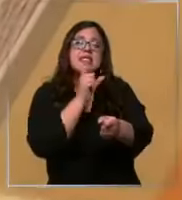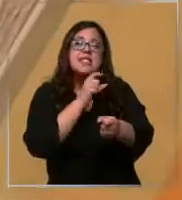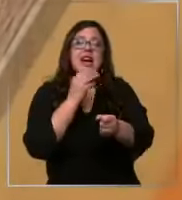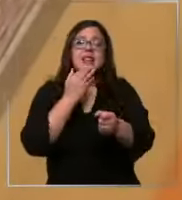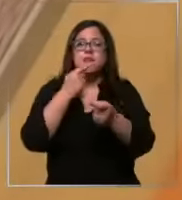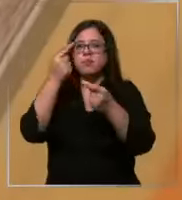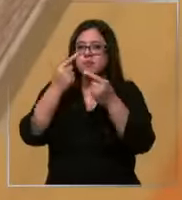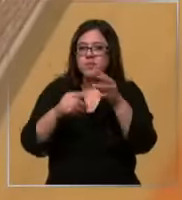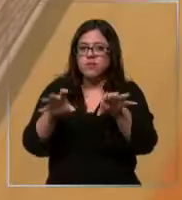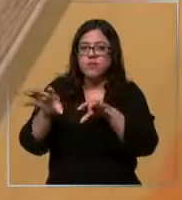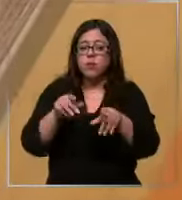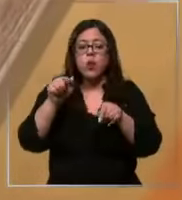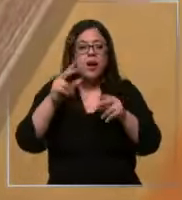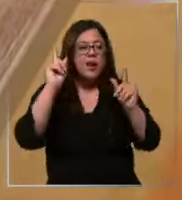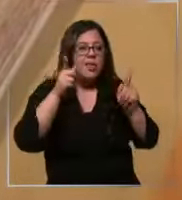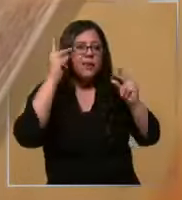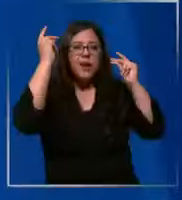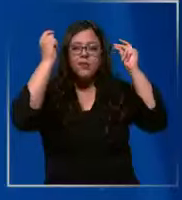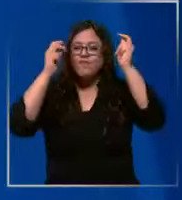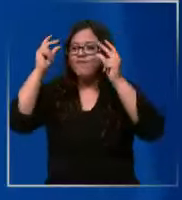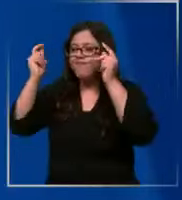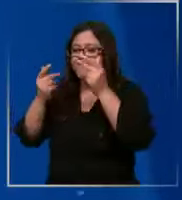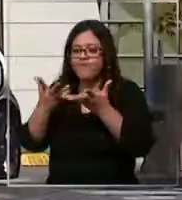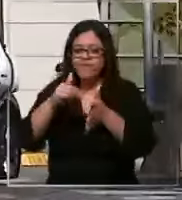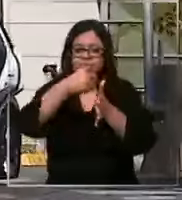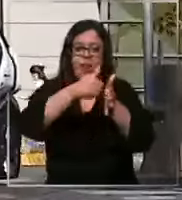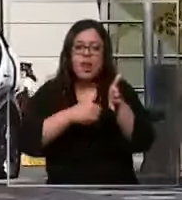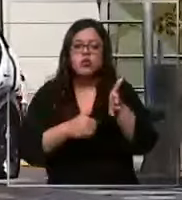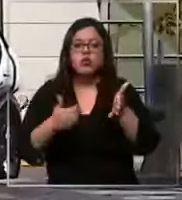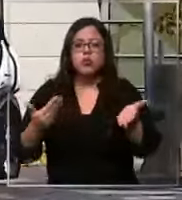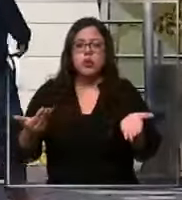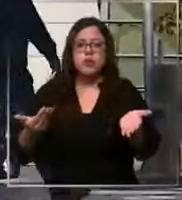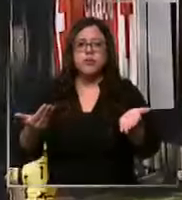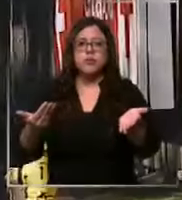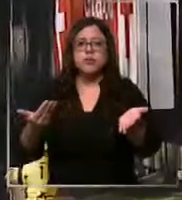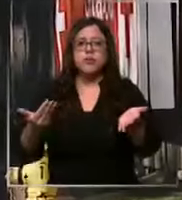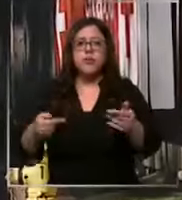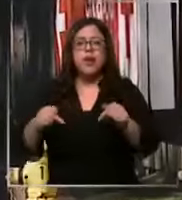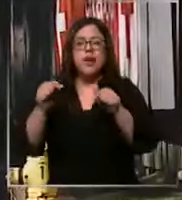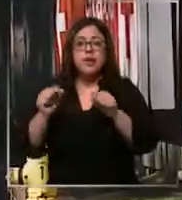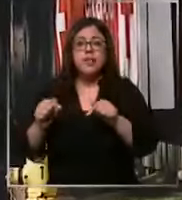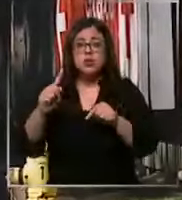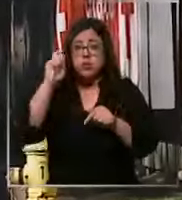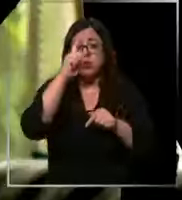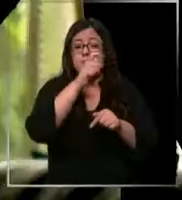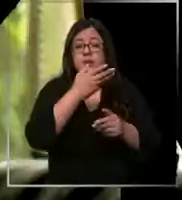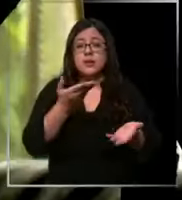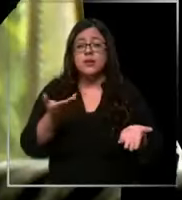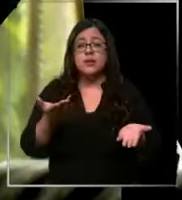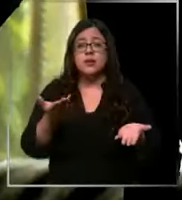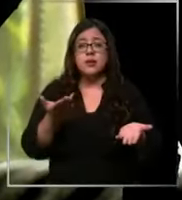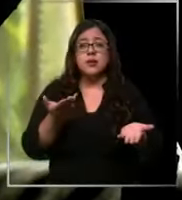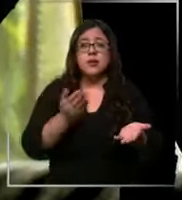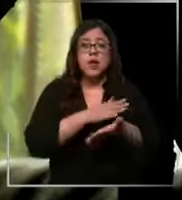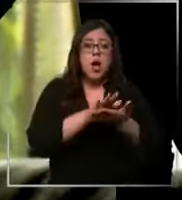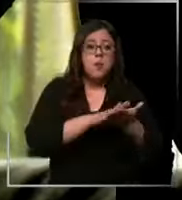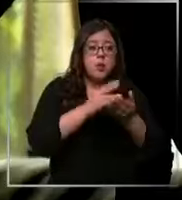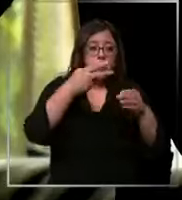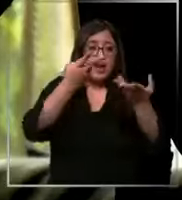improvisando en cada una de las cirugías Y eso es complejo Que un pabellón es algo totalmente